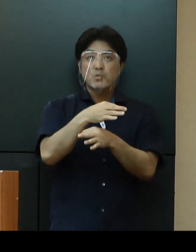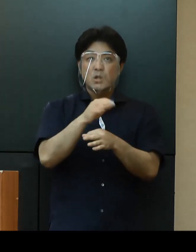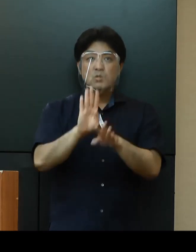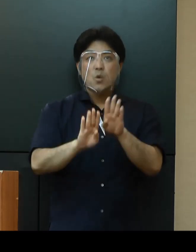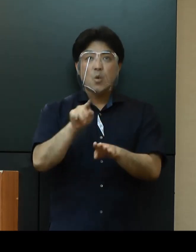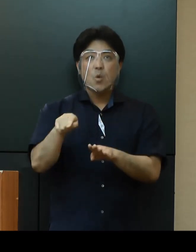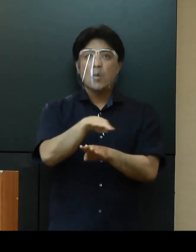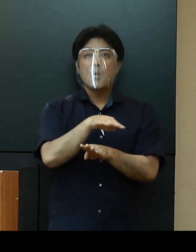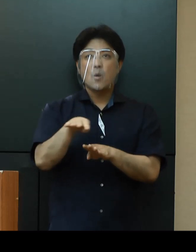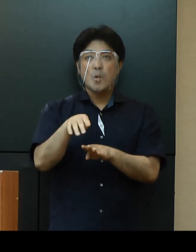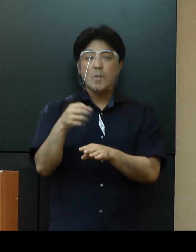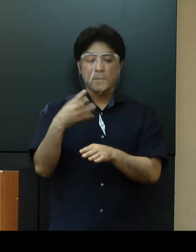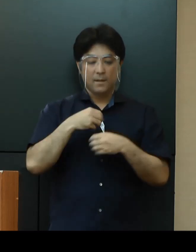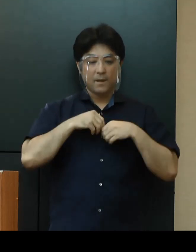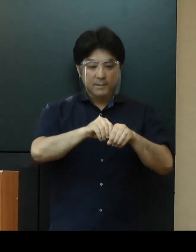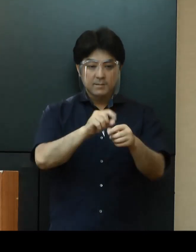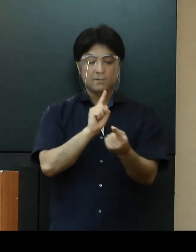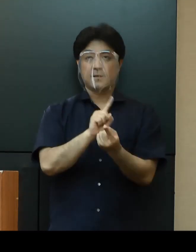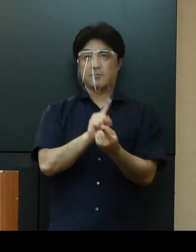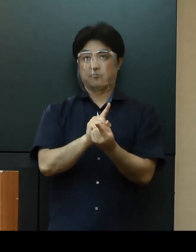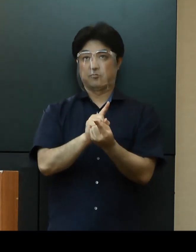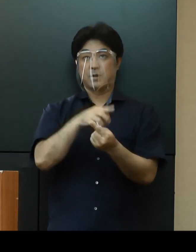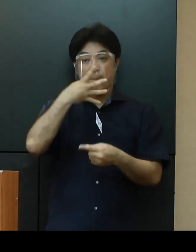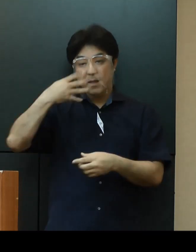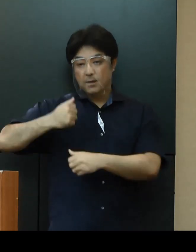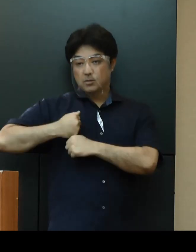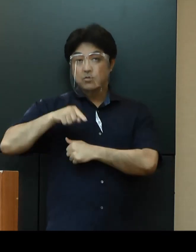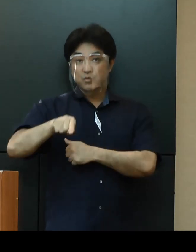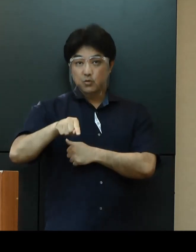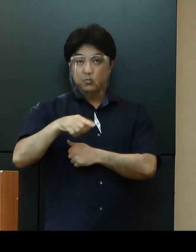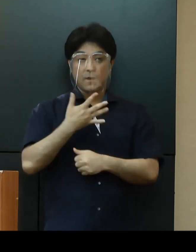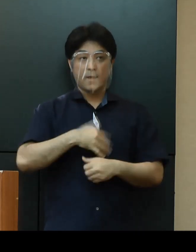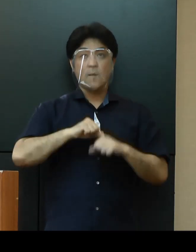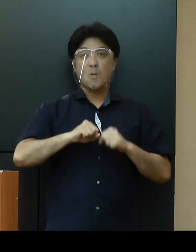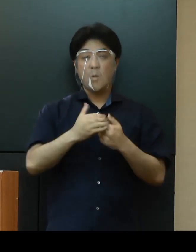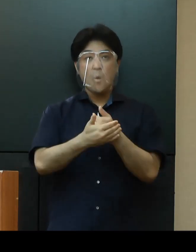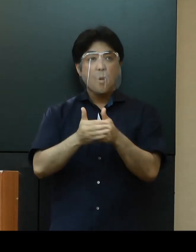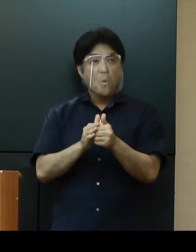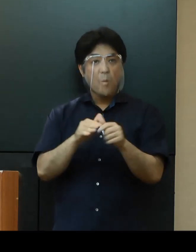感染対策として米軍が実施する健康保護警戒レベル（HPCON）の徹底